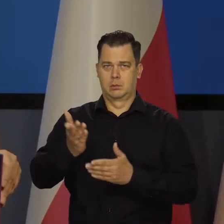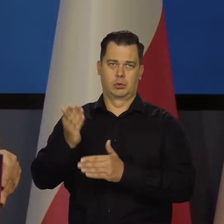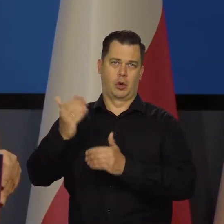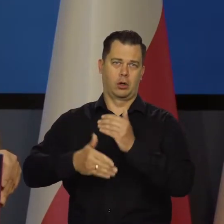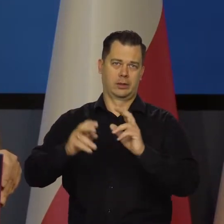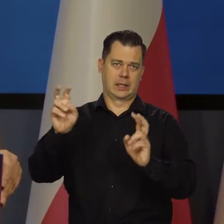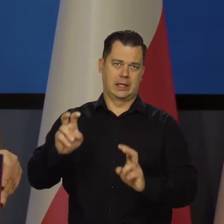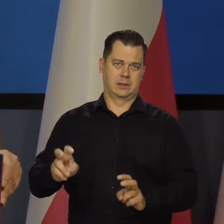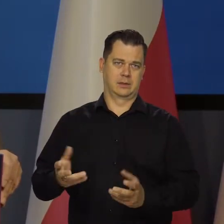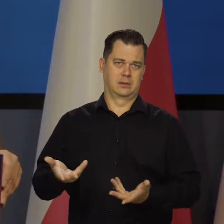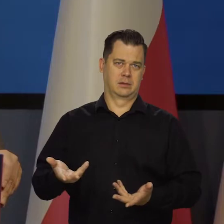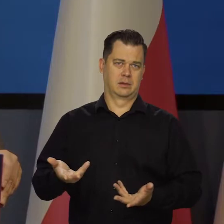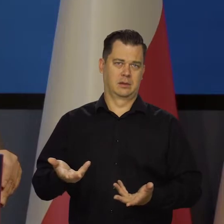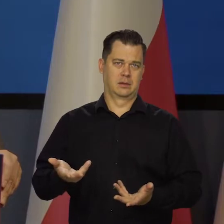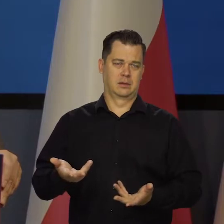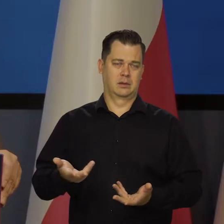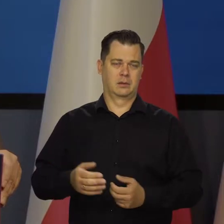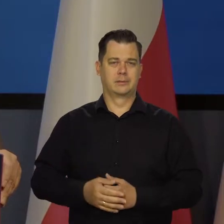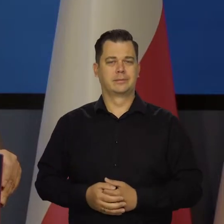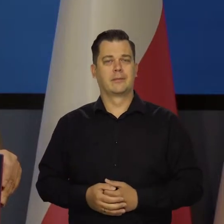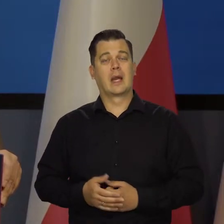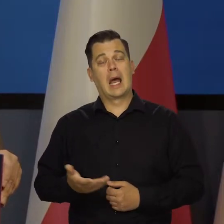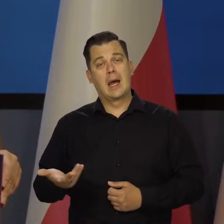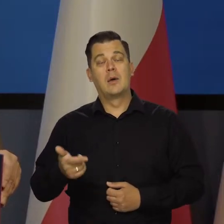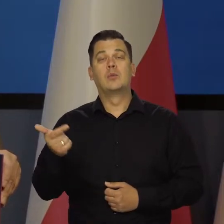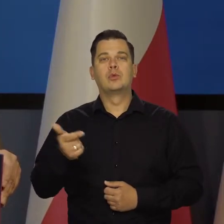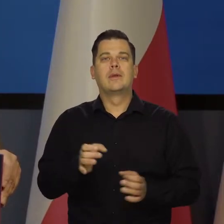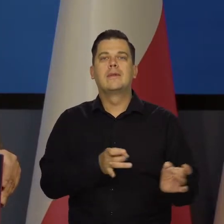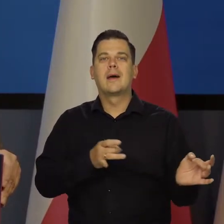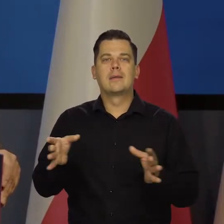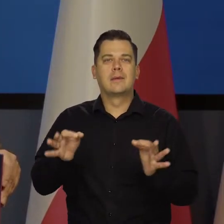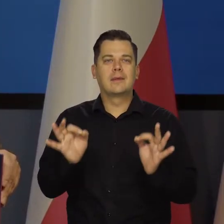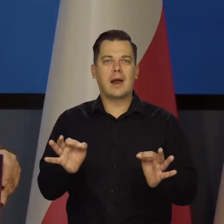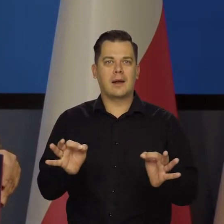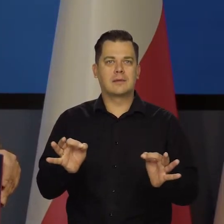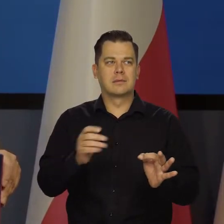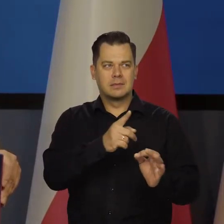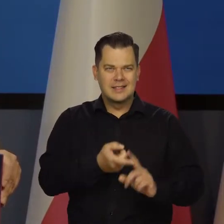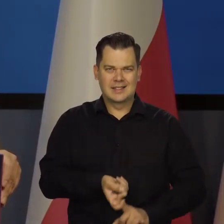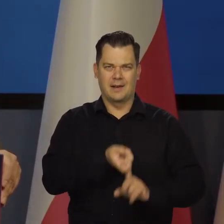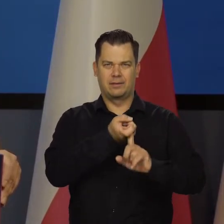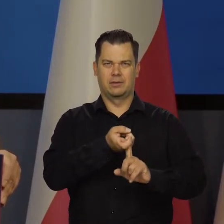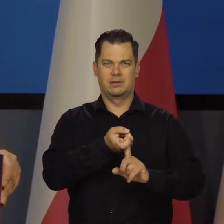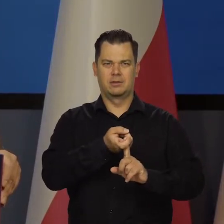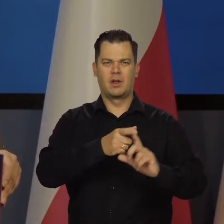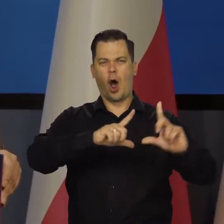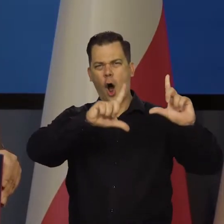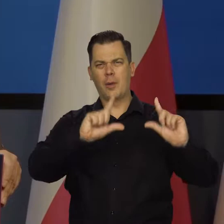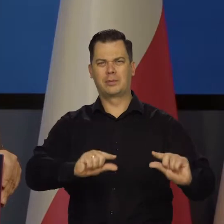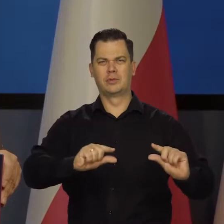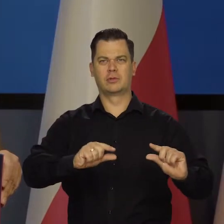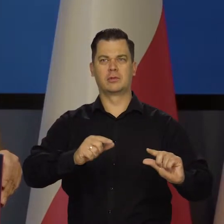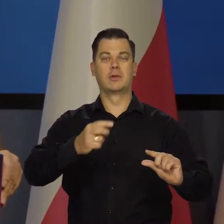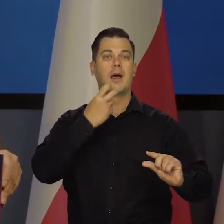Jakoś się wszyscy przyzwyczają. Należałoby natychmiast odpuścić na kilka lat, obniżyć w ten sposób bardzo ceny energii,